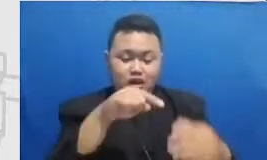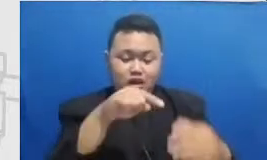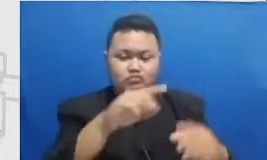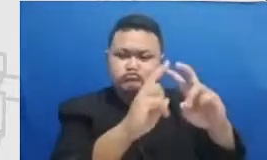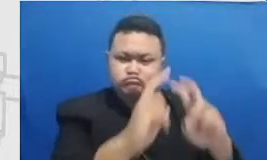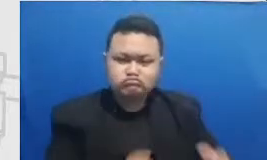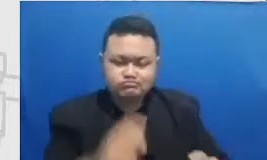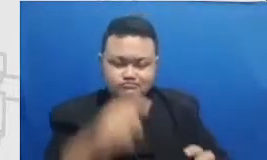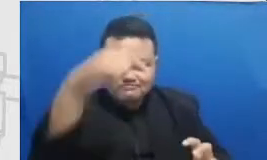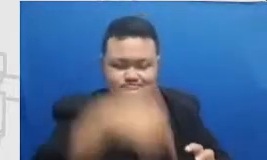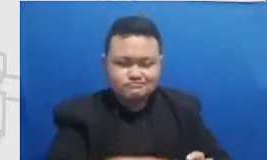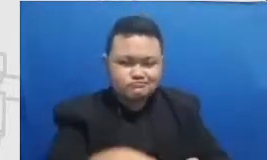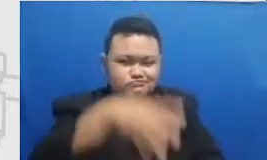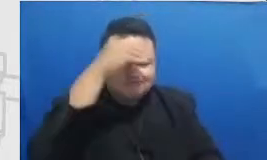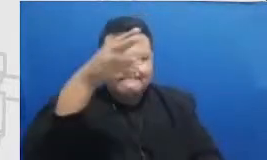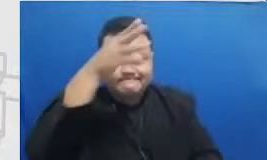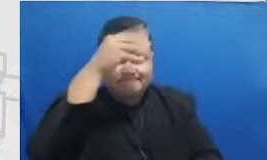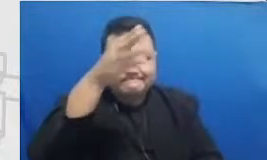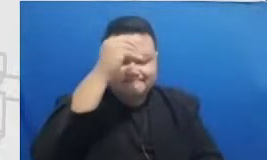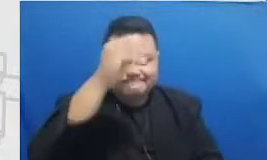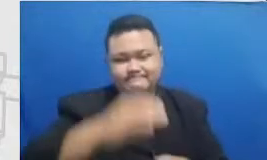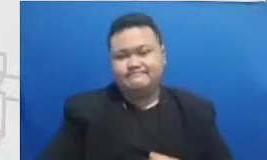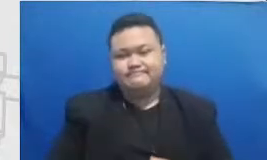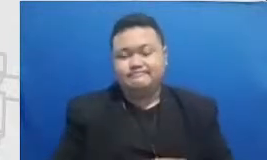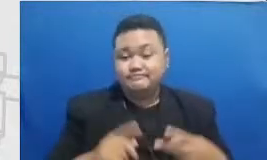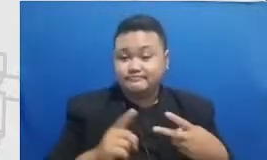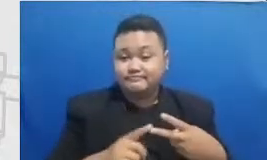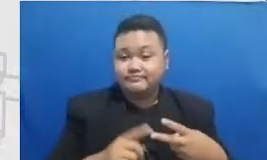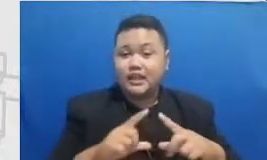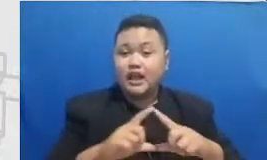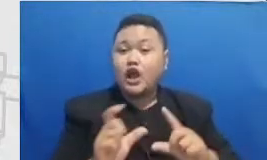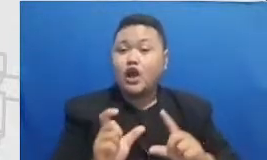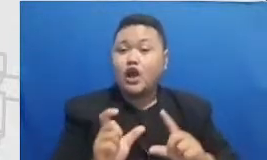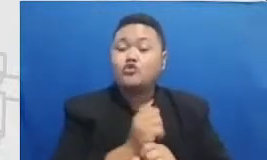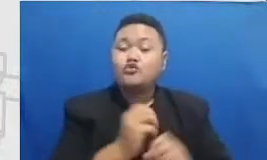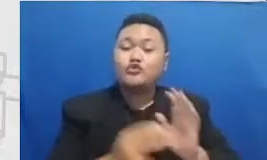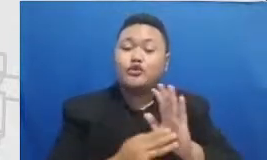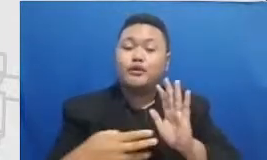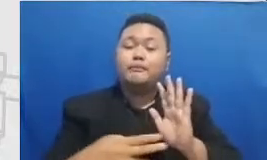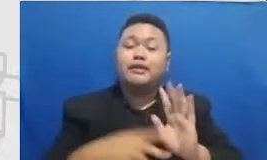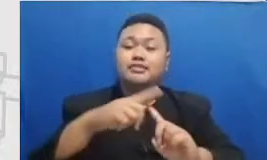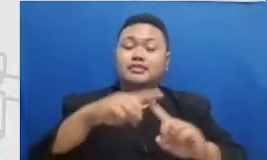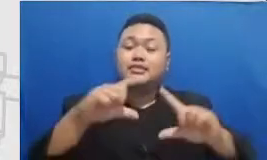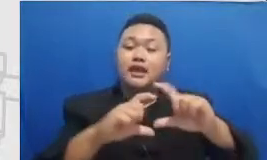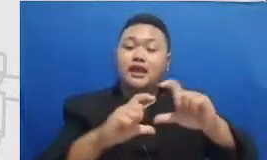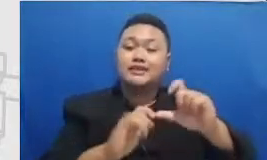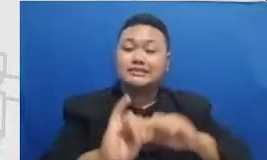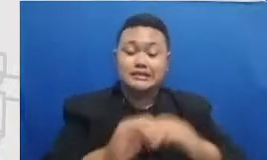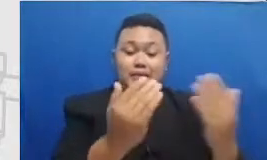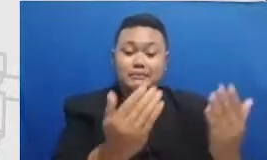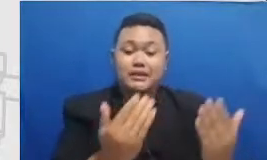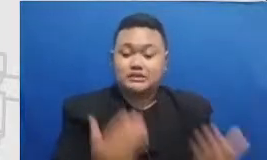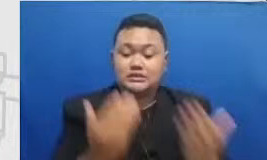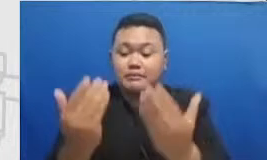mentasi Bapak dan Ibu perlu bisa mengombinasikan beberapa aplikasi dalam satu rangkaian kegiatan